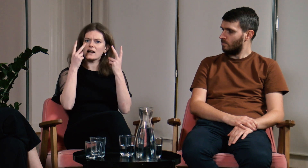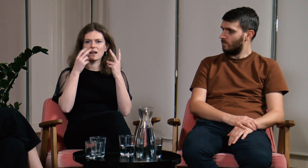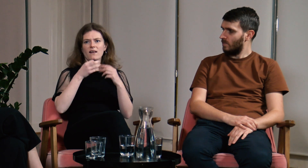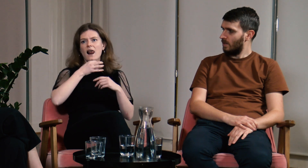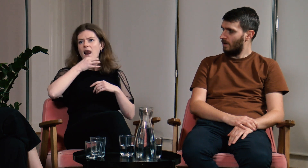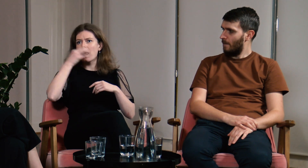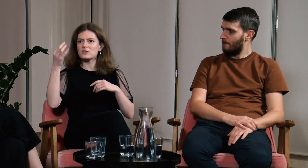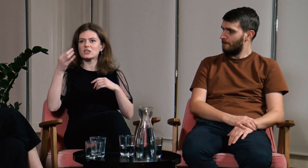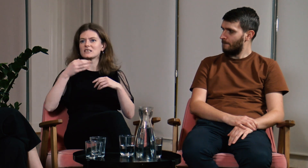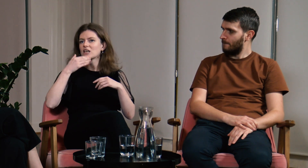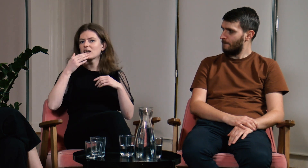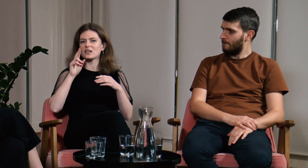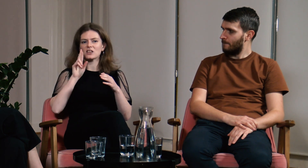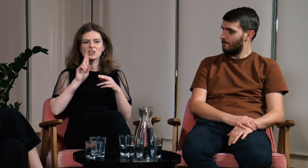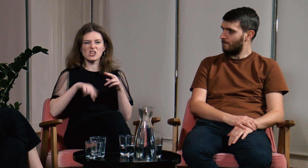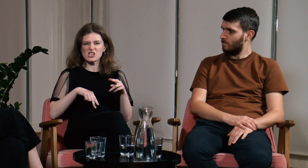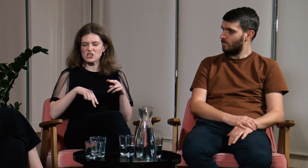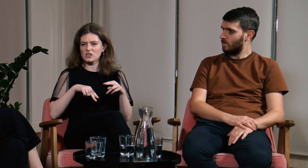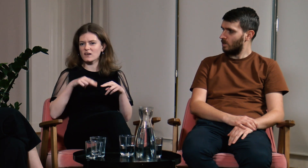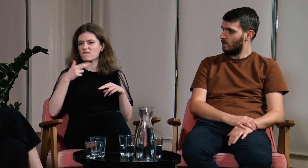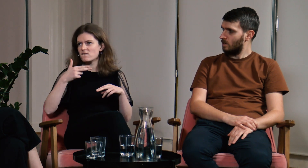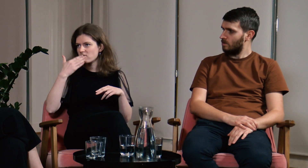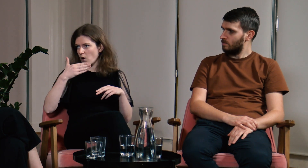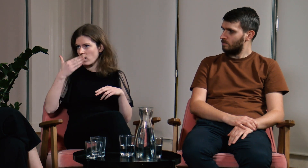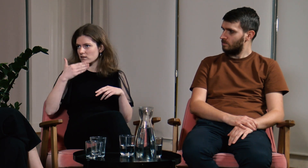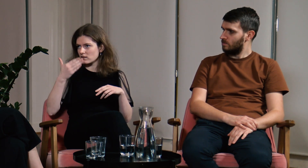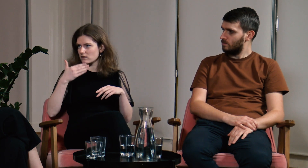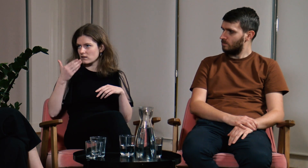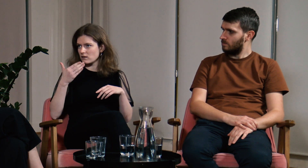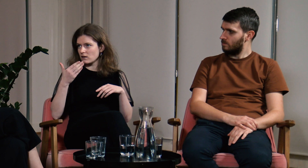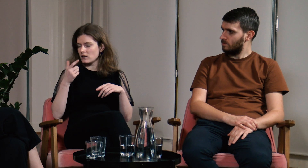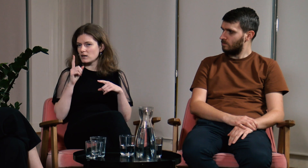Dzięki temu o wiele lepiej zrozumieli problematykę, niż z samych wykładów teoretycznych.